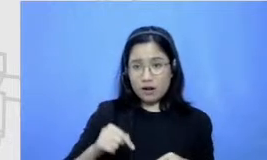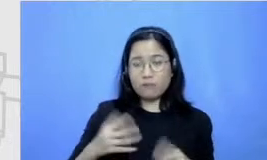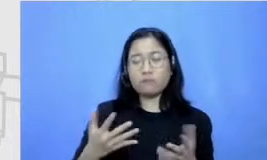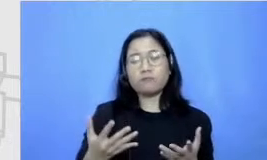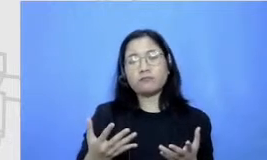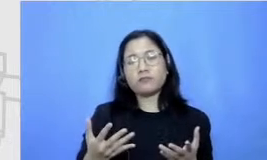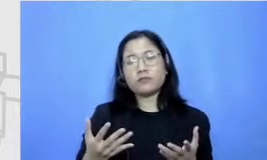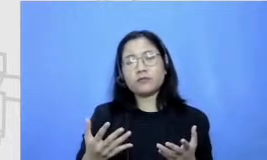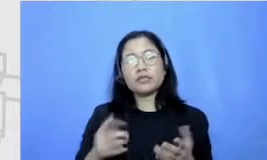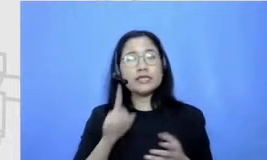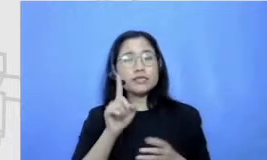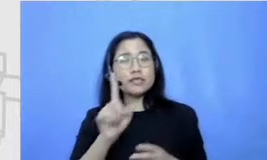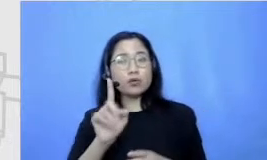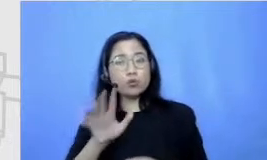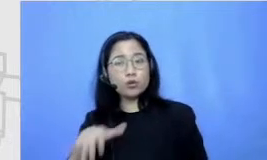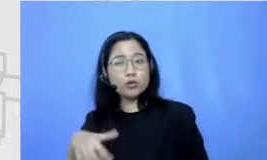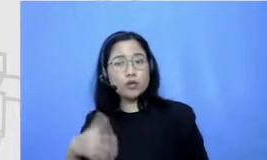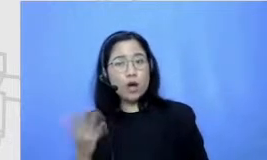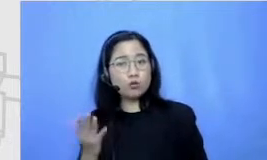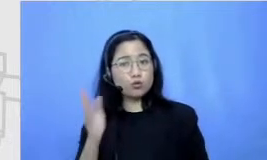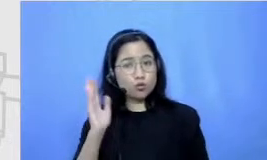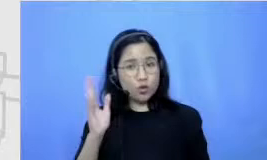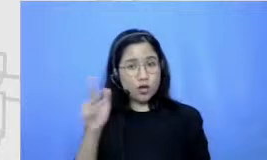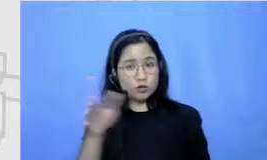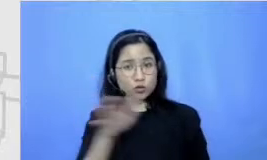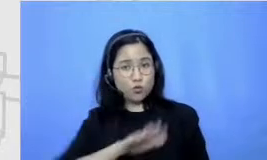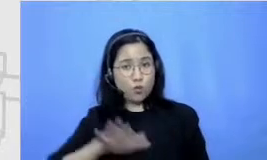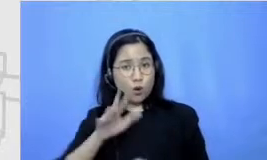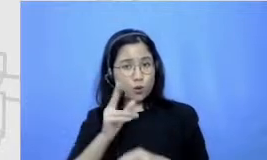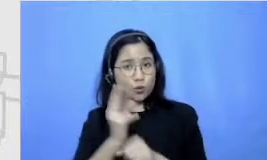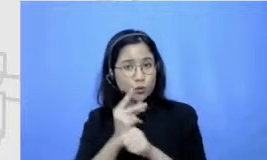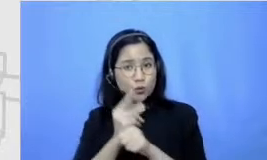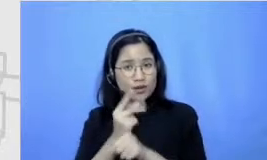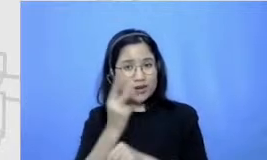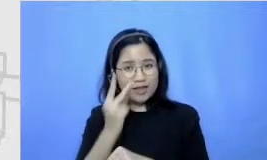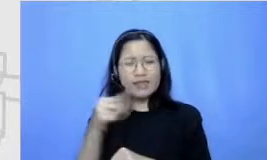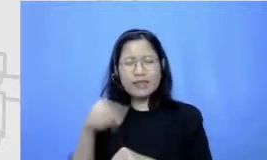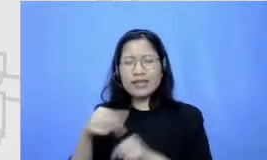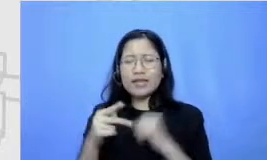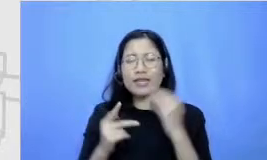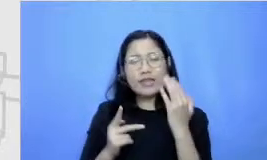satu tahun ini mungkin guru-guru atau kita semua juga lihat bahwa teknologi itu tidak bisa Rich Man